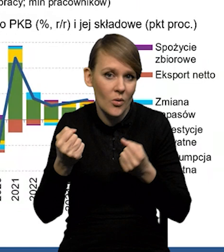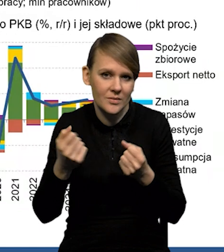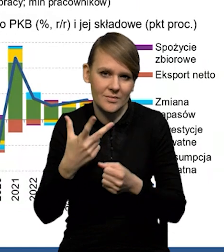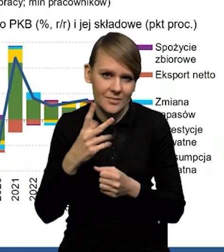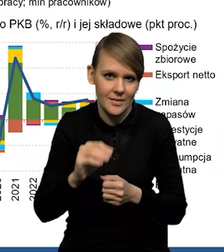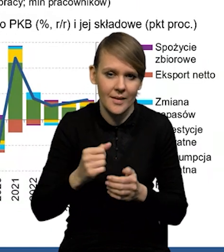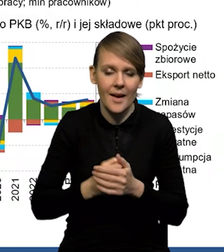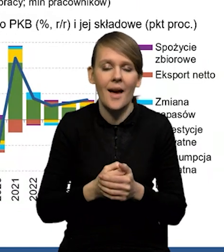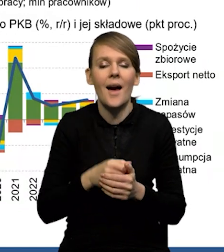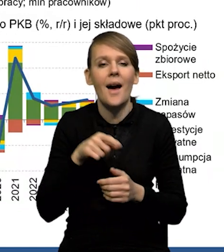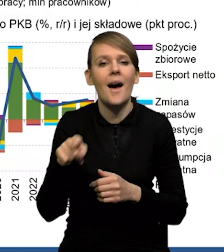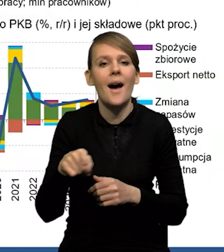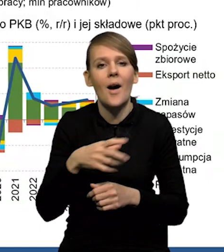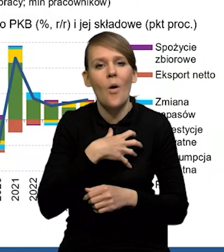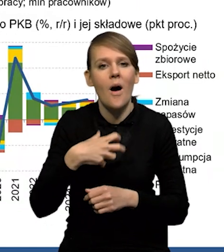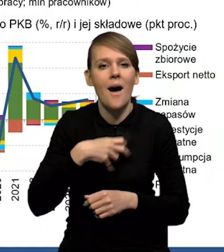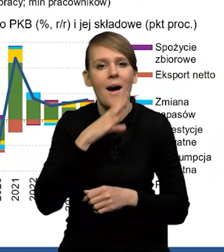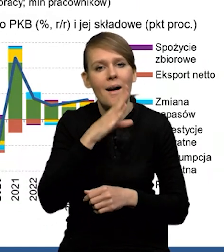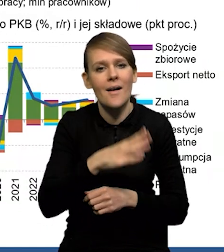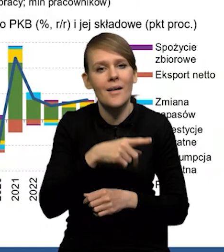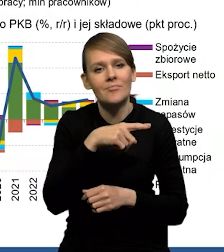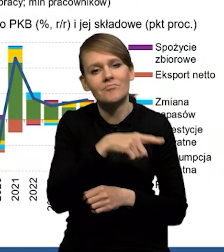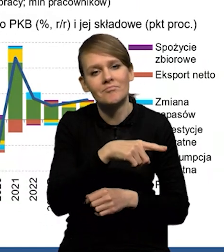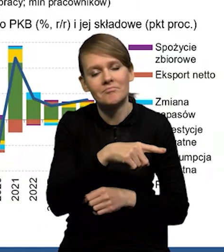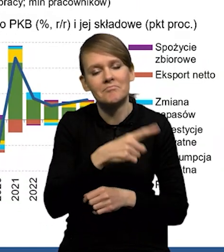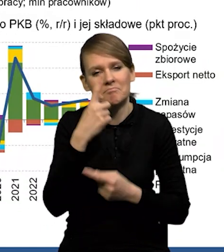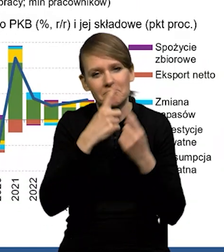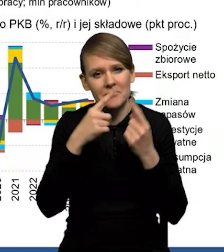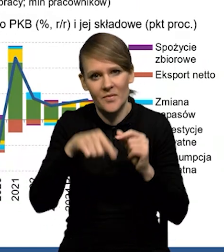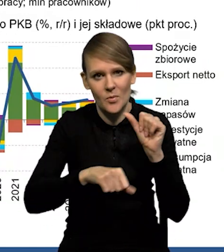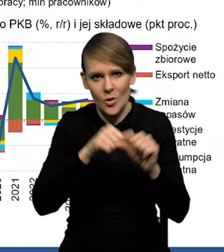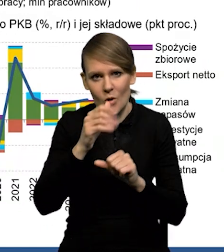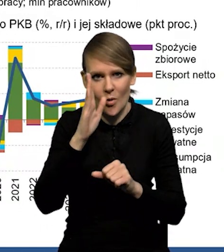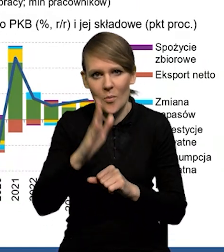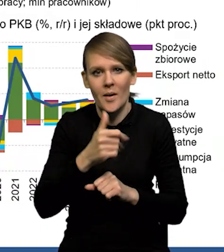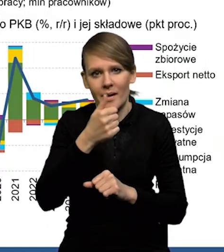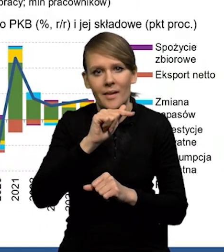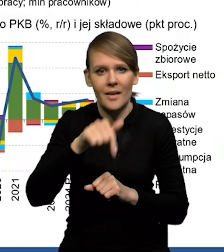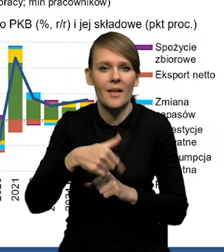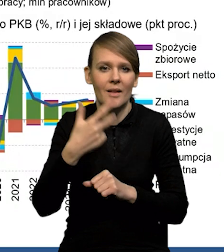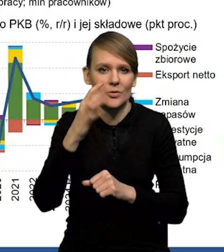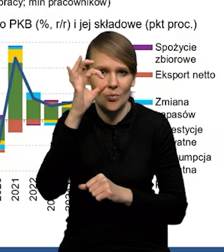Jeśli chodzi o perspektywy gospodarki amerykańskiej, my spodziewamy się, że w tym roku wzrost wyniesie 1,3%